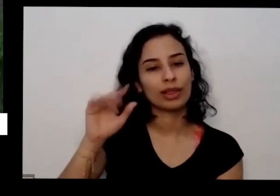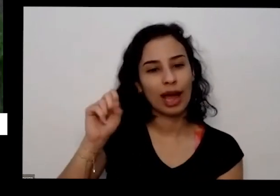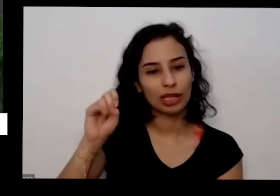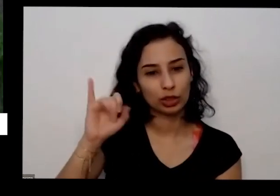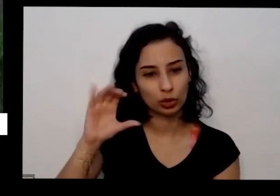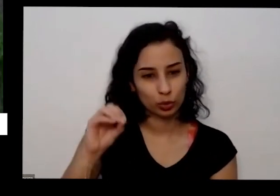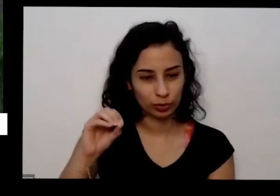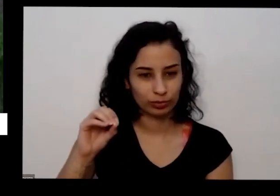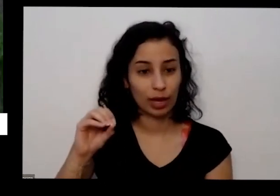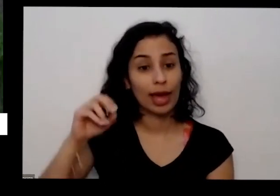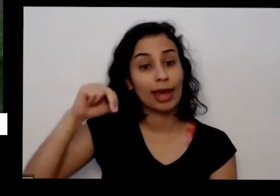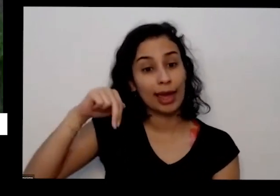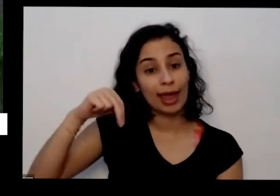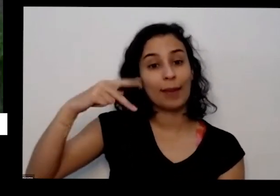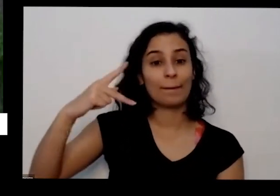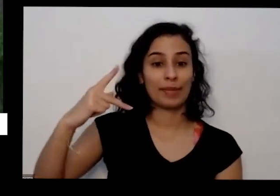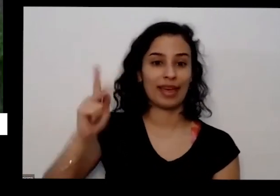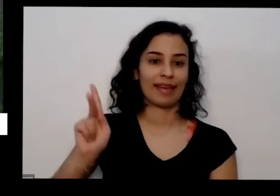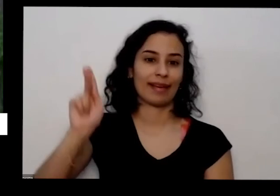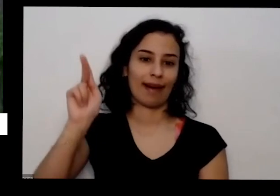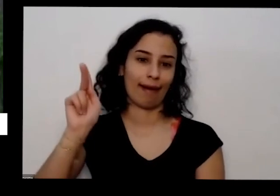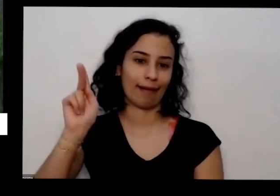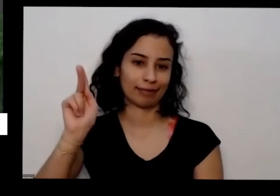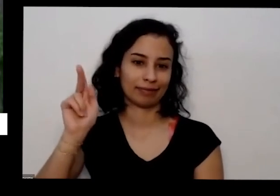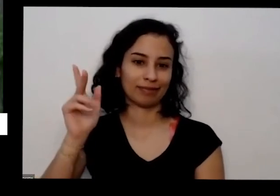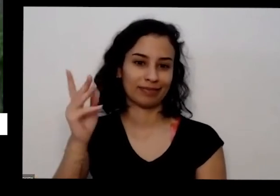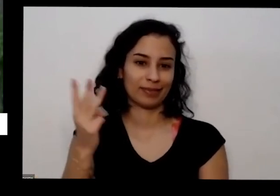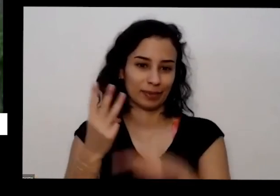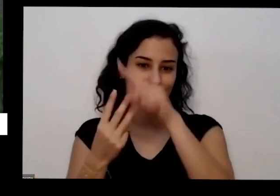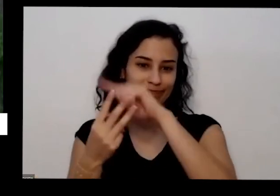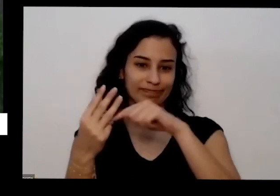Preciso desses três e maiores quantidades Mas ela precisa de micronutrientes na terra